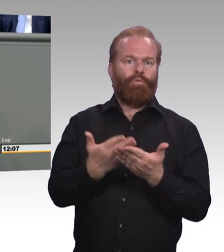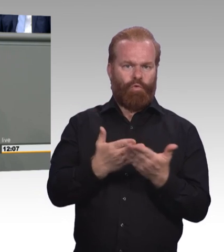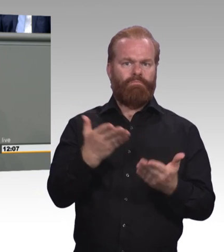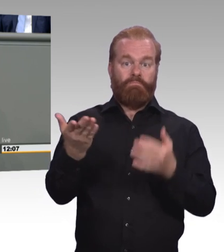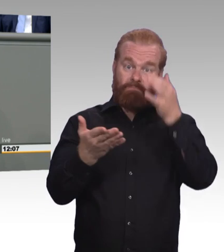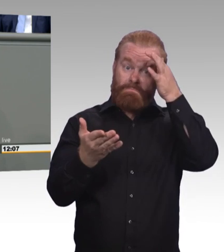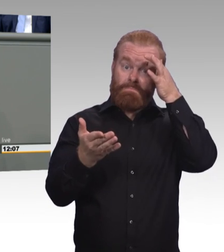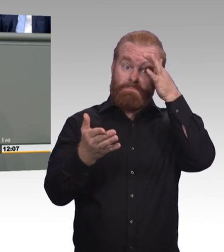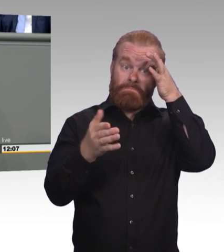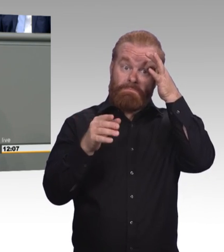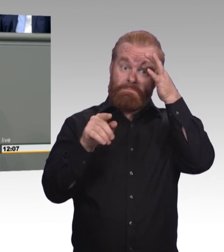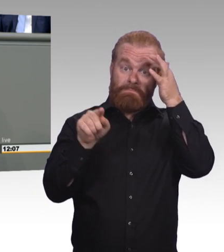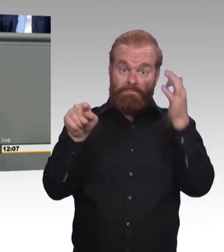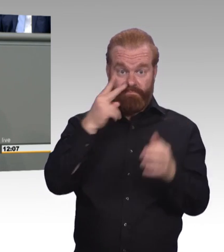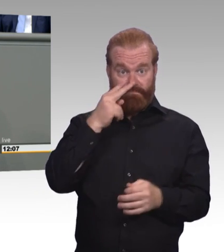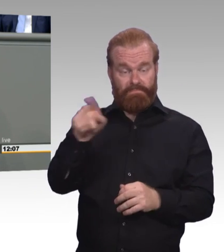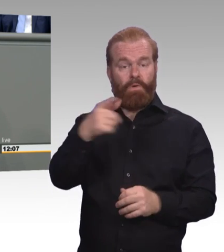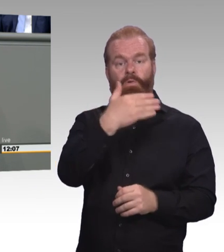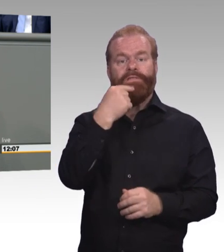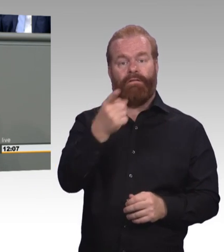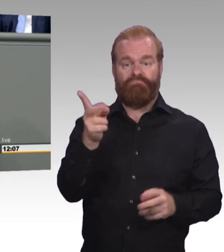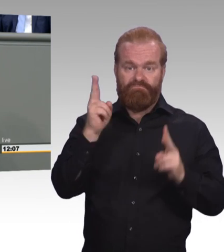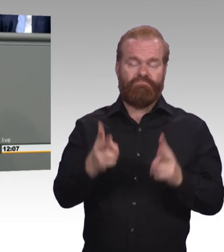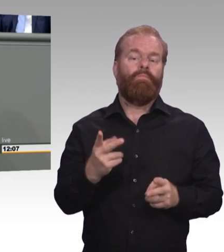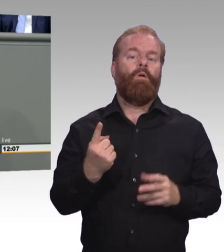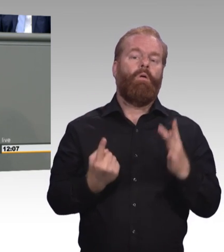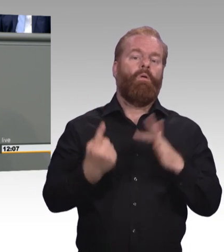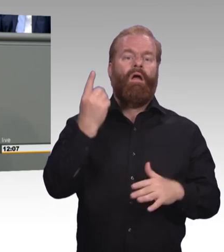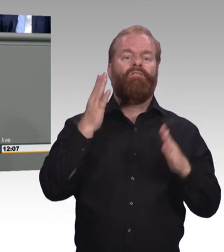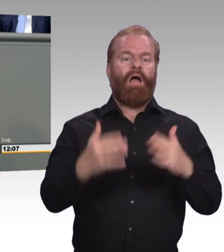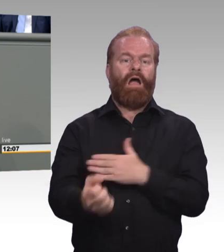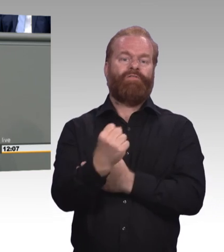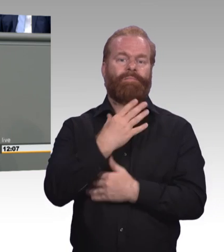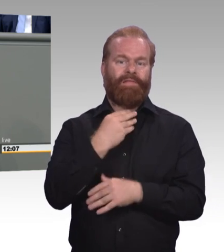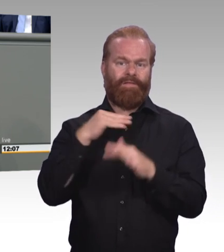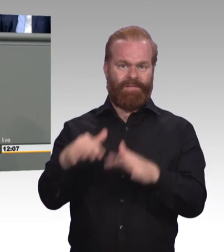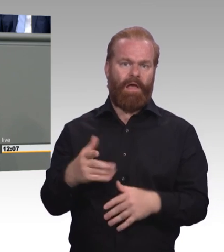oder eher so ein Sammelsurium. Da steht ganz vieles drin, was wir schon kennen. Aber was mir wirklich missfällt